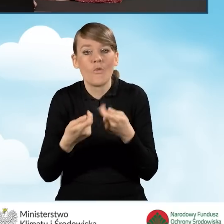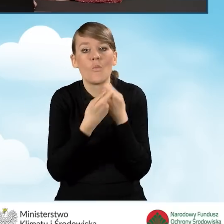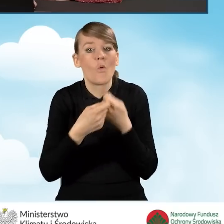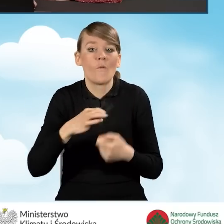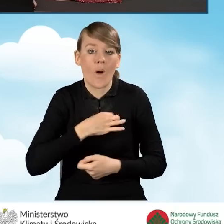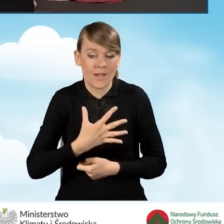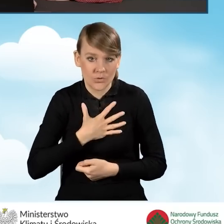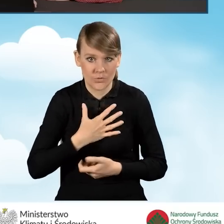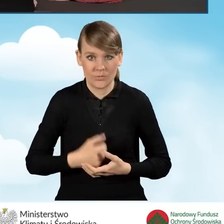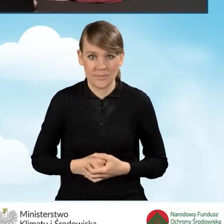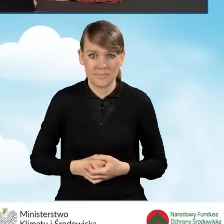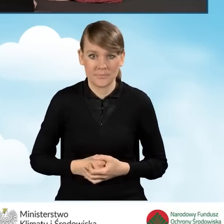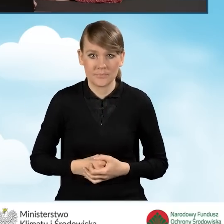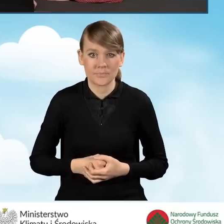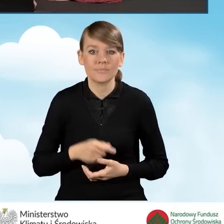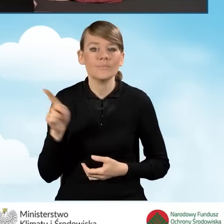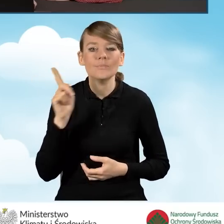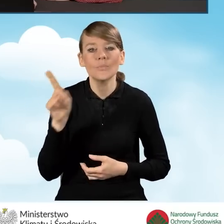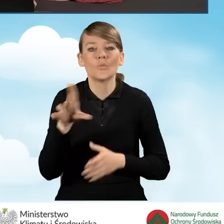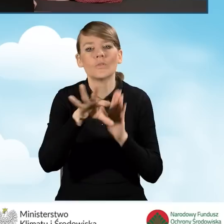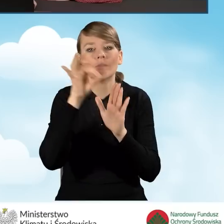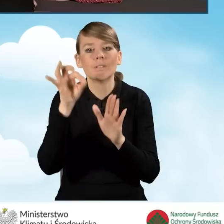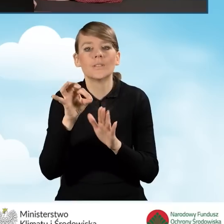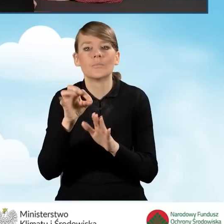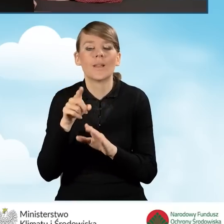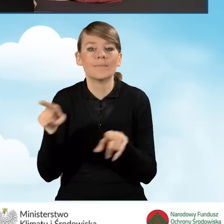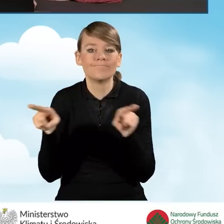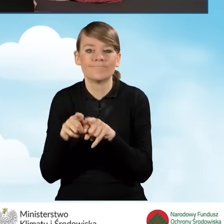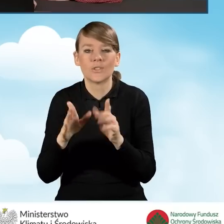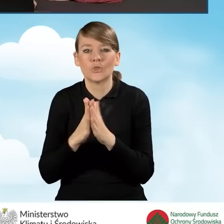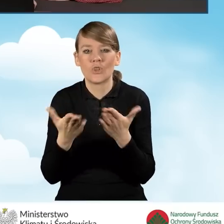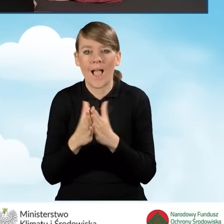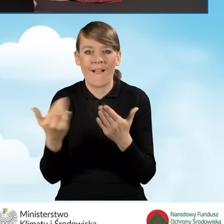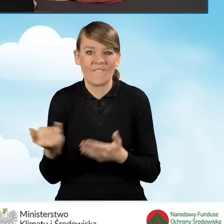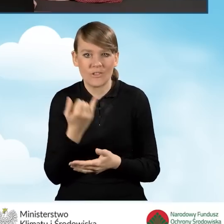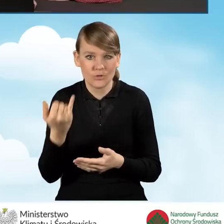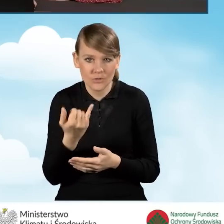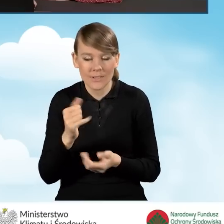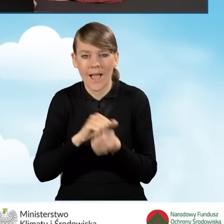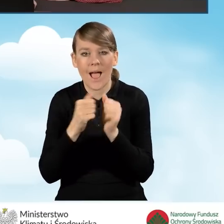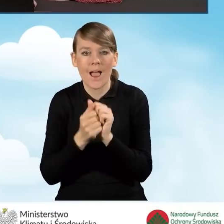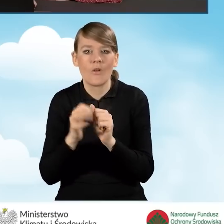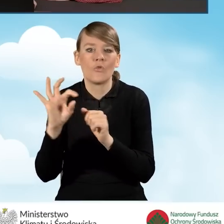Tutaj informację tą zaznaczamy zgodnie z informacjami zawartymi w księdze wieczystej bądź też w dokumencie własności